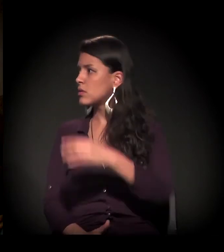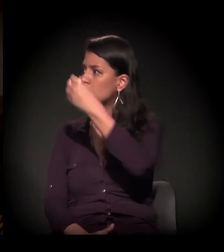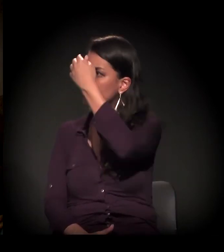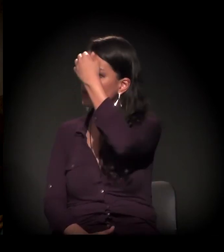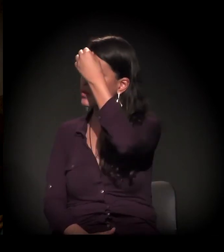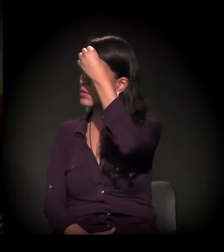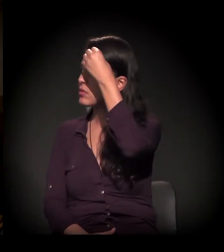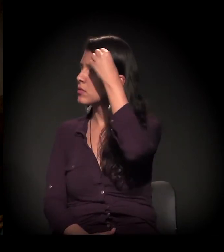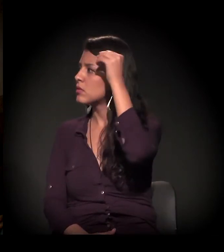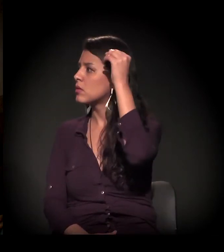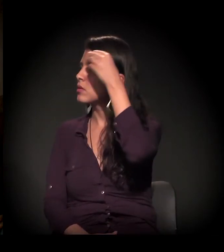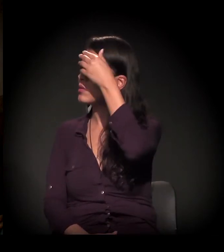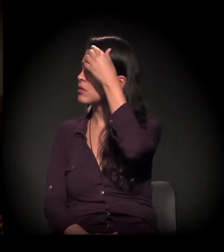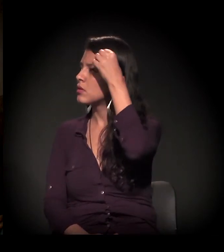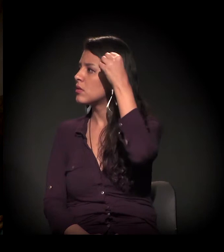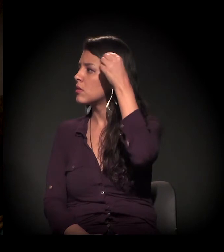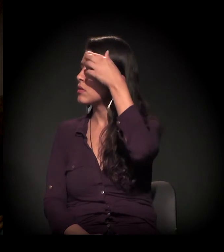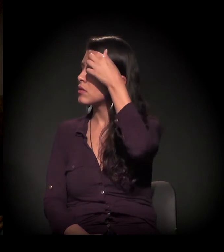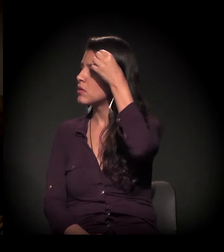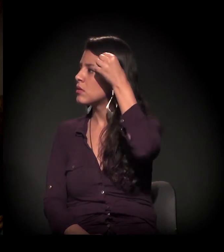Fábio, quer entrar?